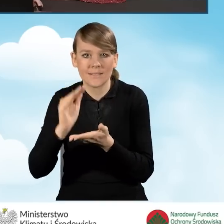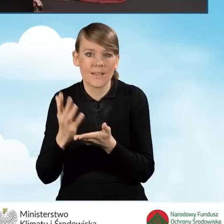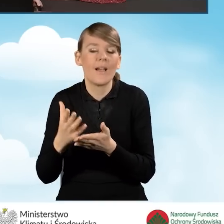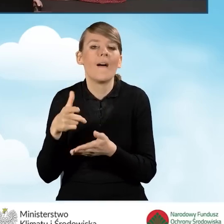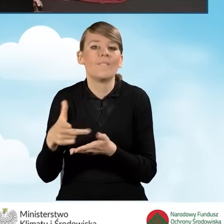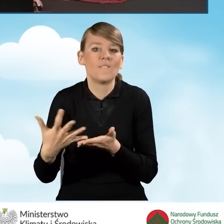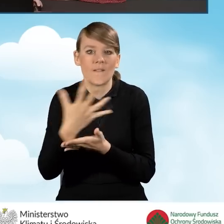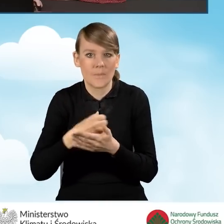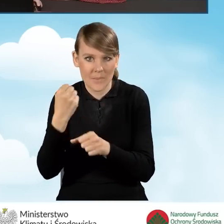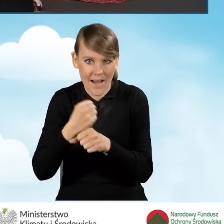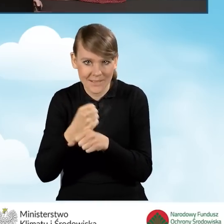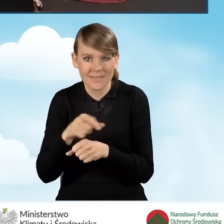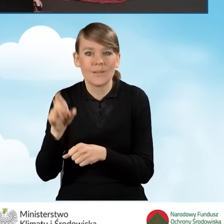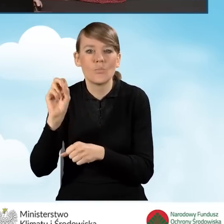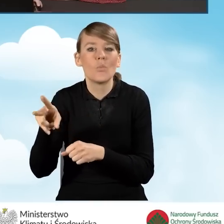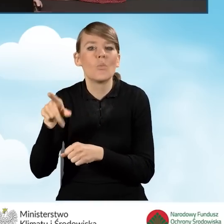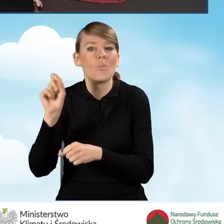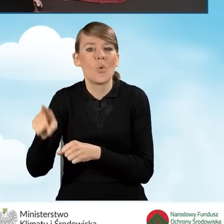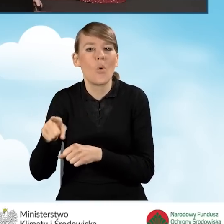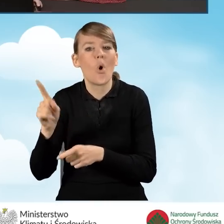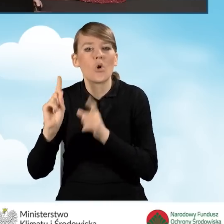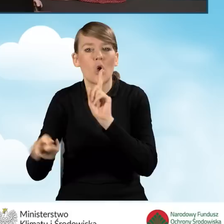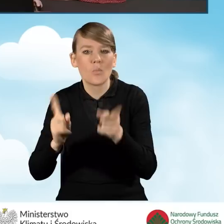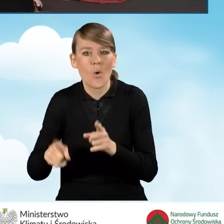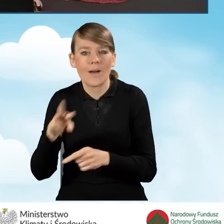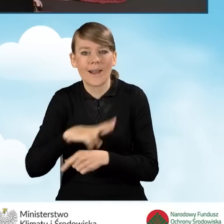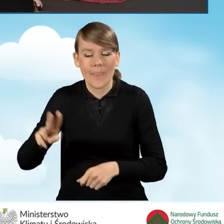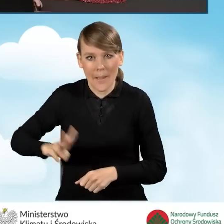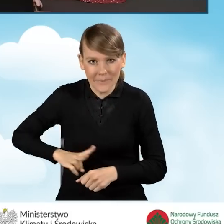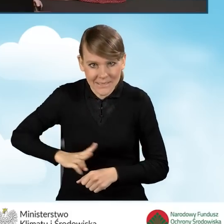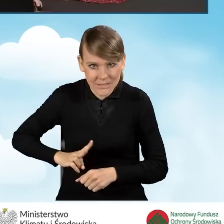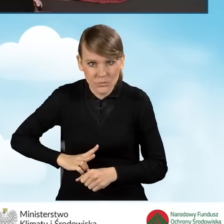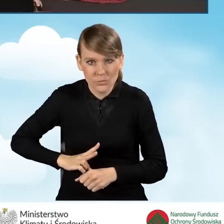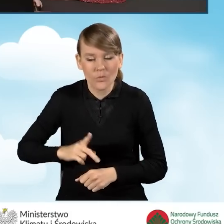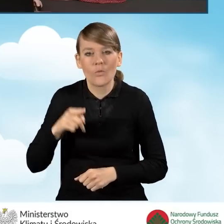która to jest określona w rozporządzeniu Rady Ministrów obowiązującym